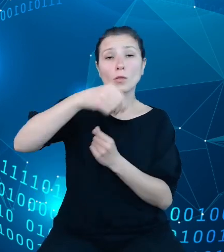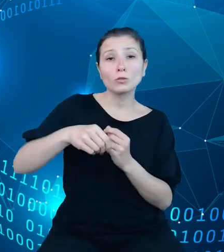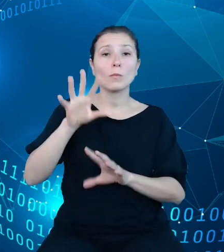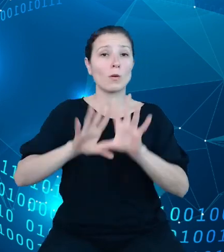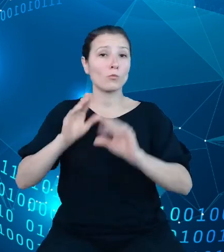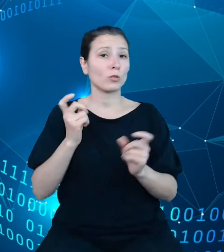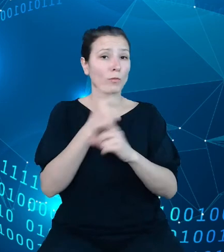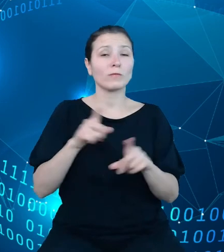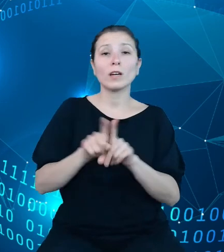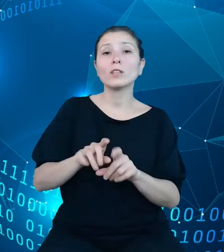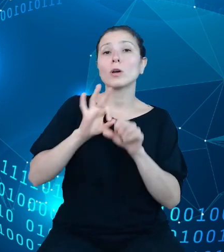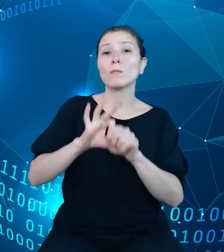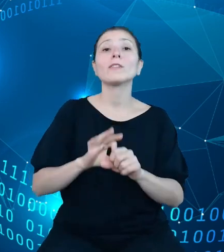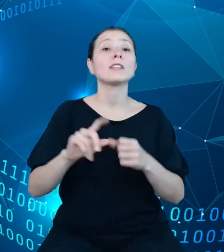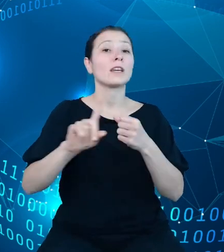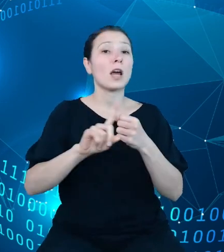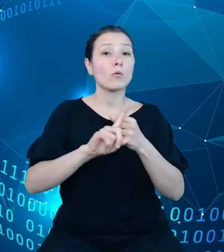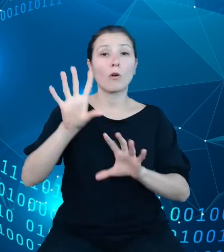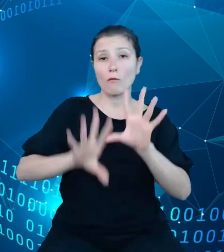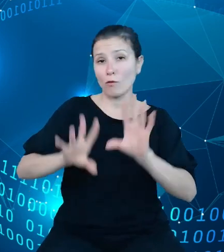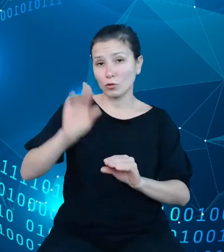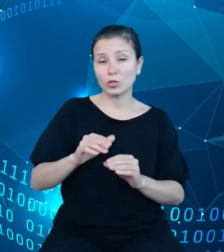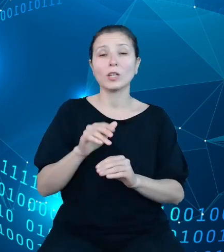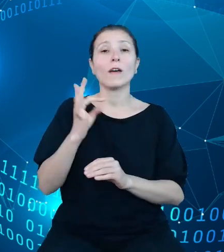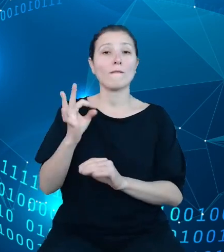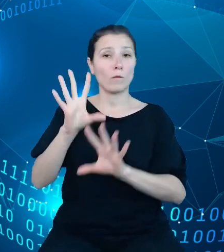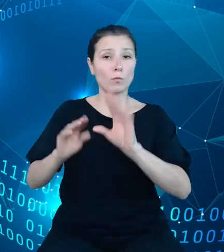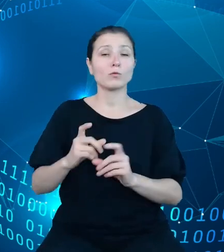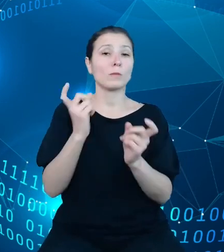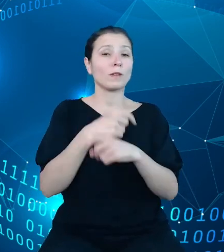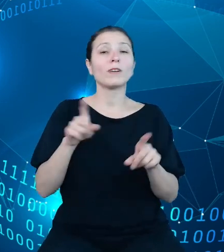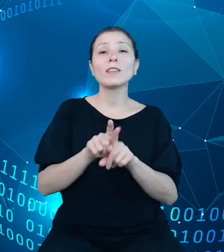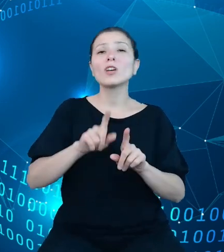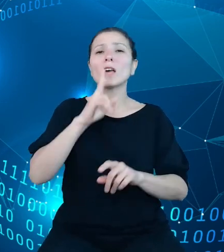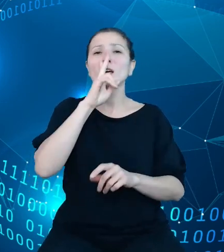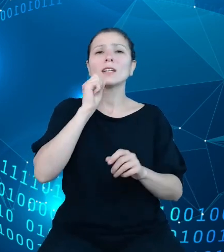państwa, sprawozdawczości budżetowej, która polega na sporządzaniu i